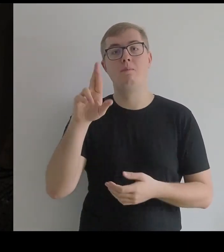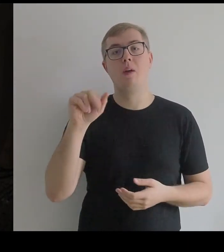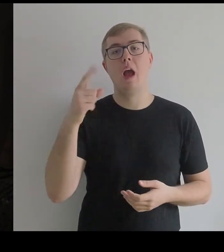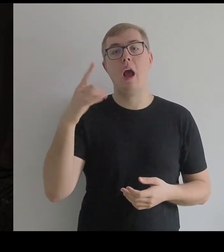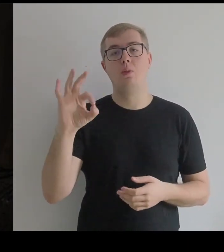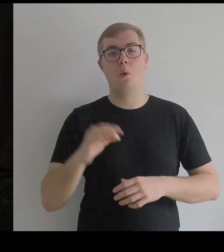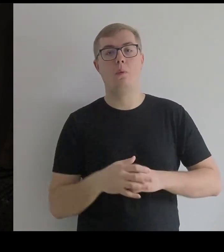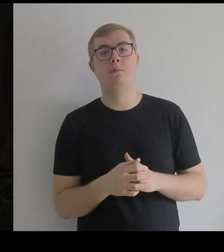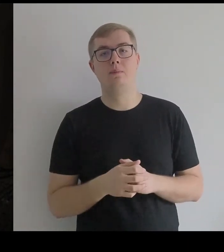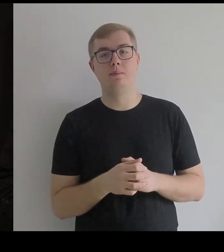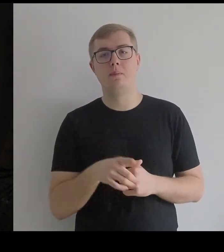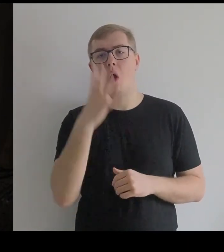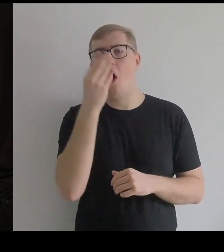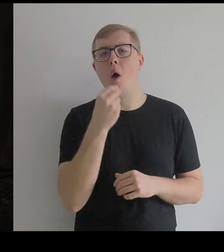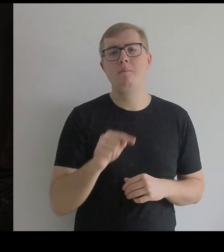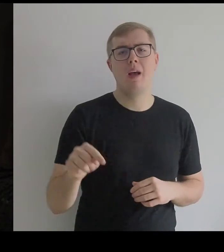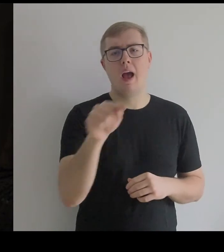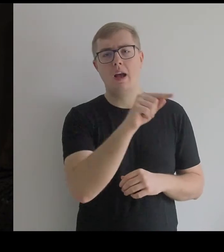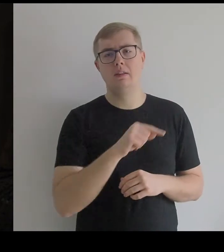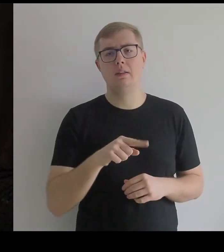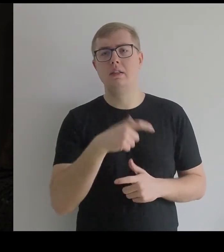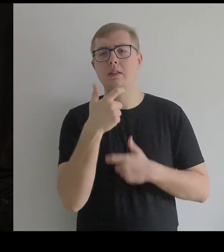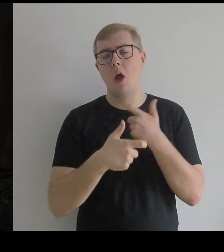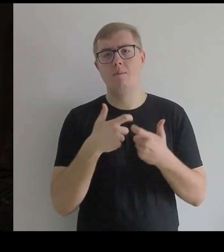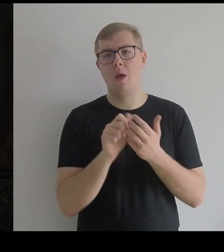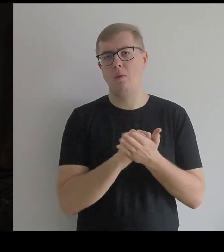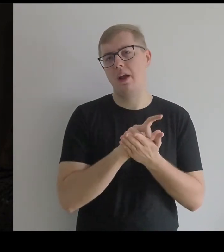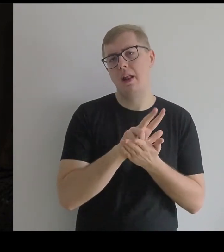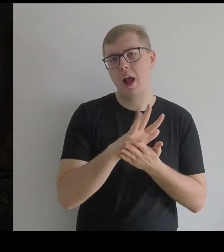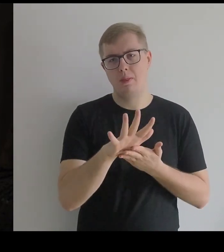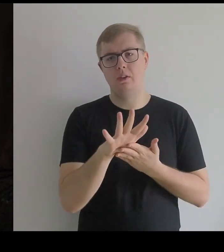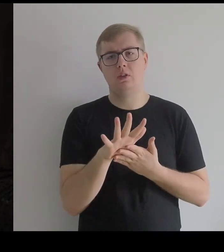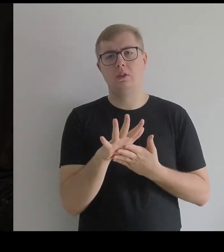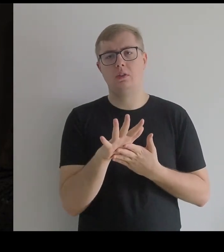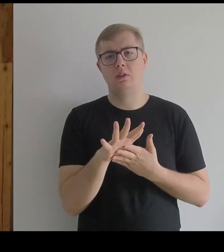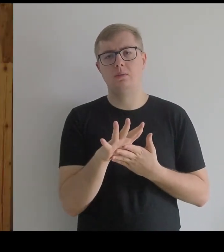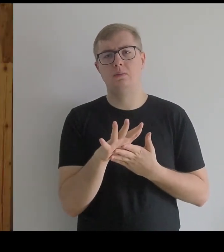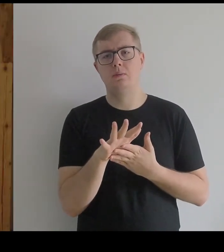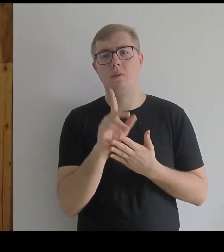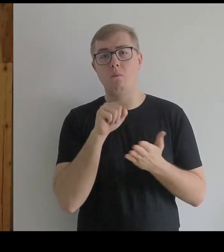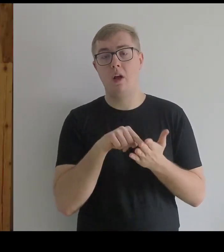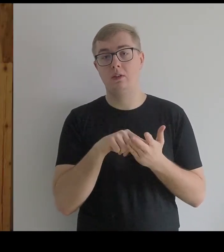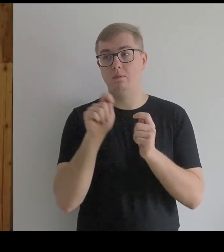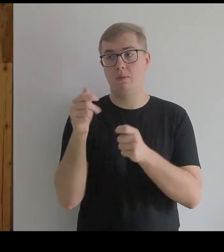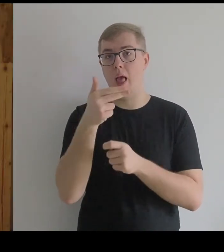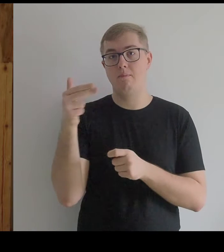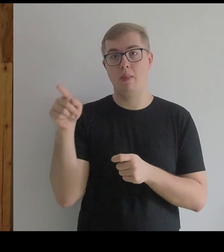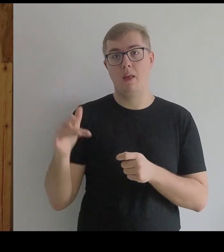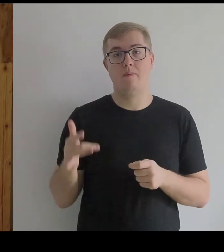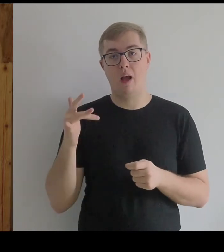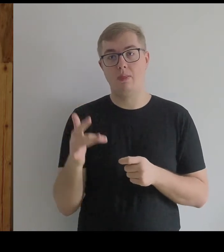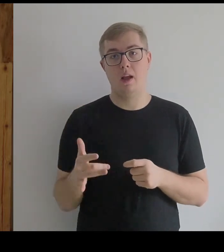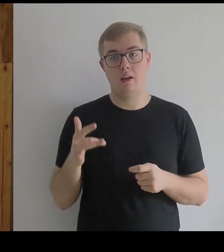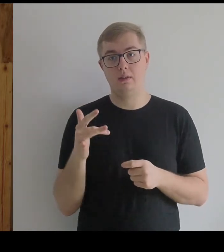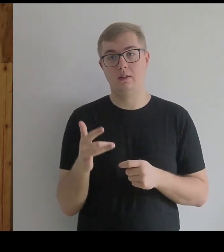To są obrazy poświęcone Infantce, których zrobił kilkanaście.